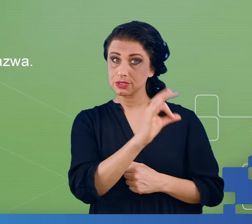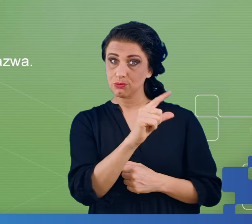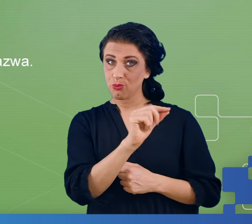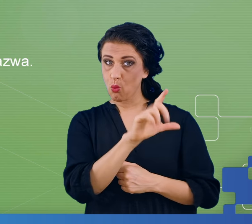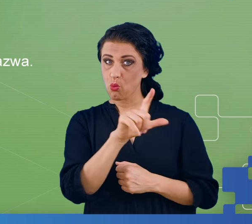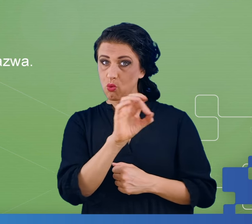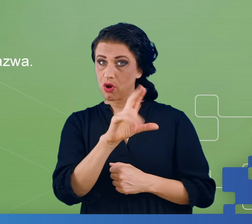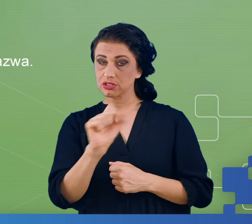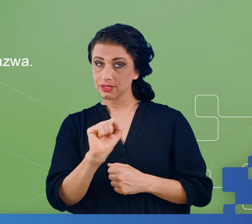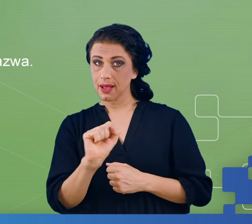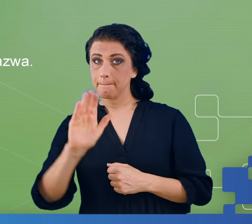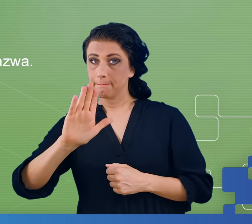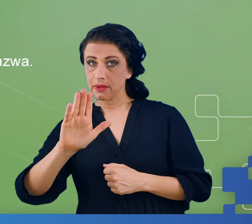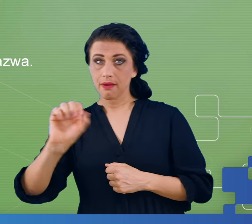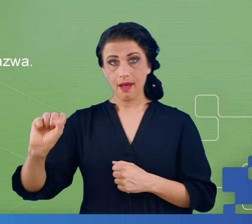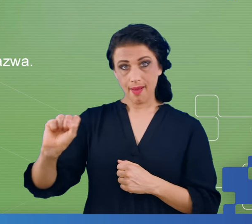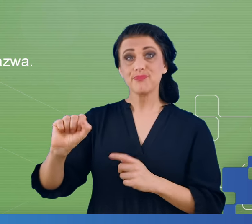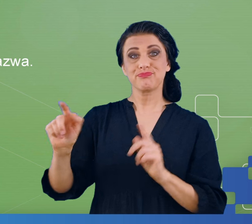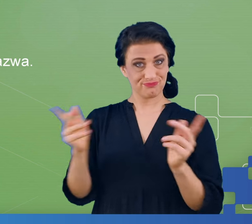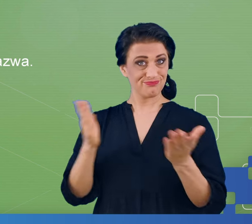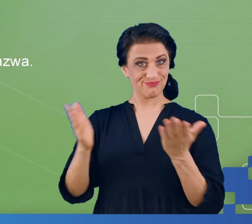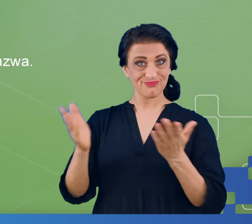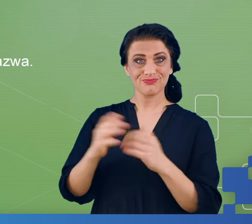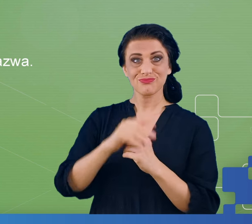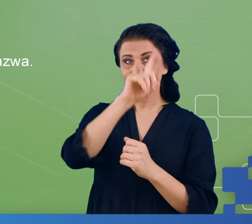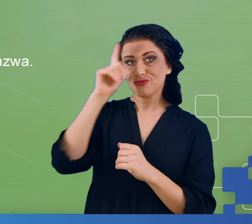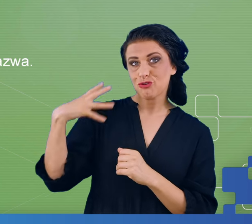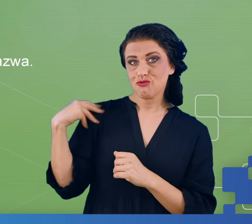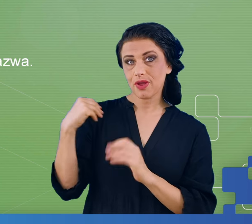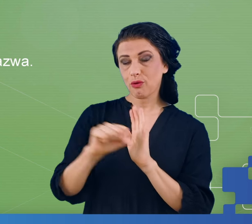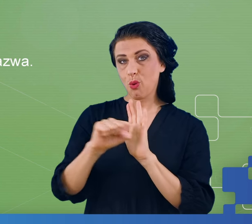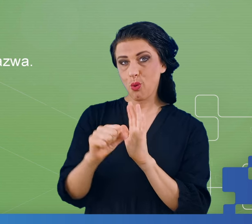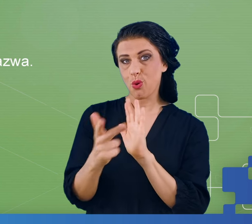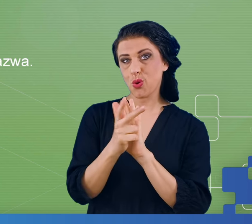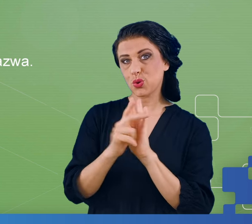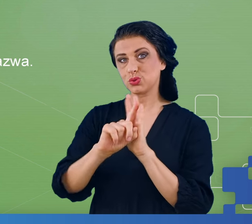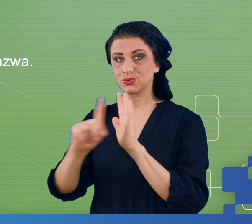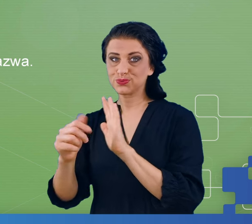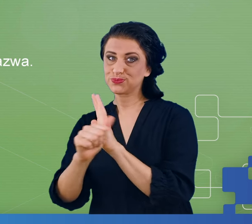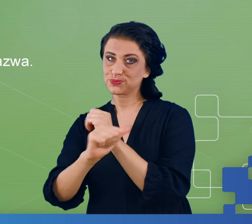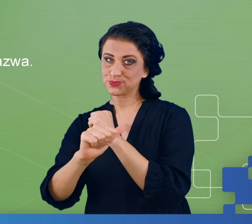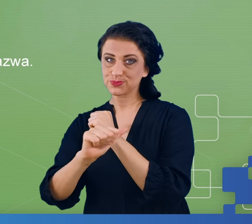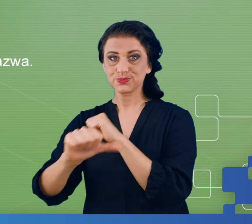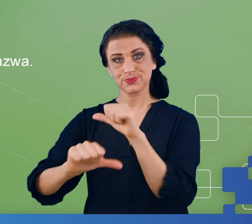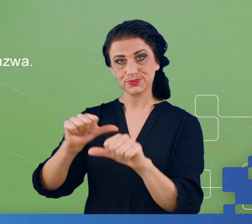Naszymi pacjentami byli ludzie w wieku od 18 do 60 lat, więc bywa